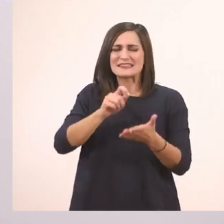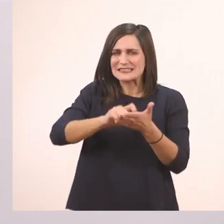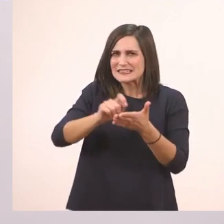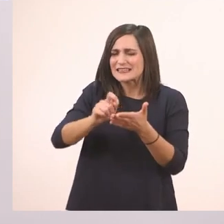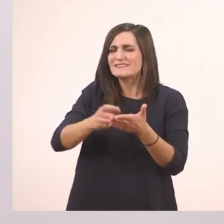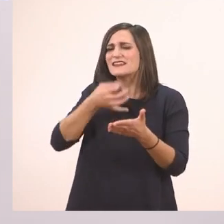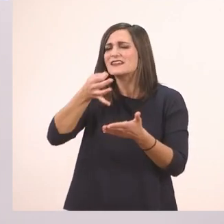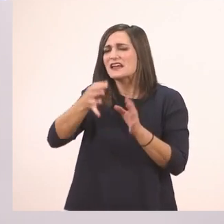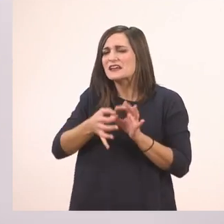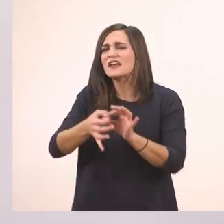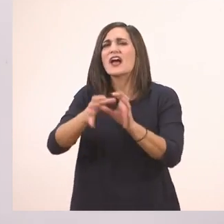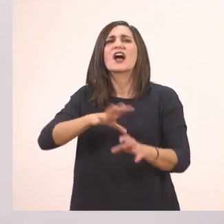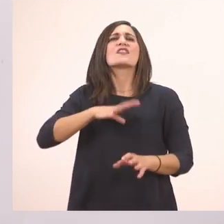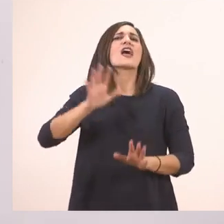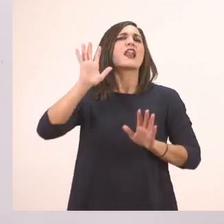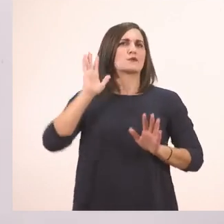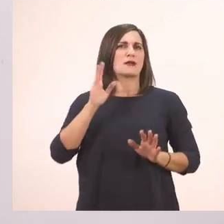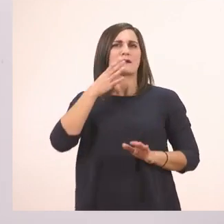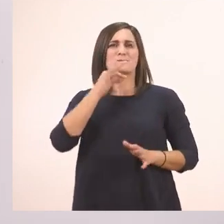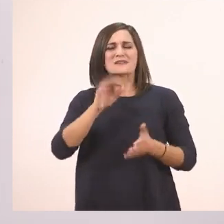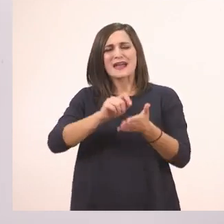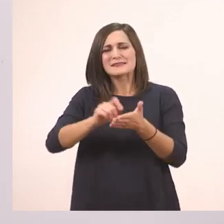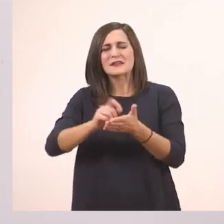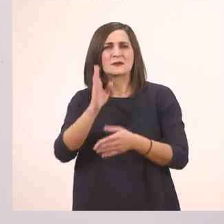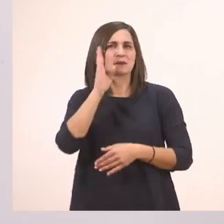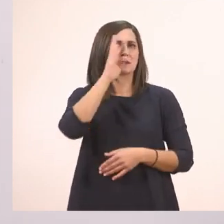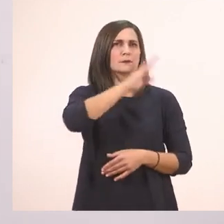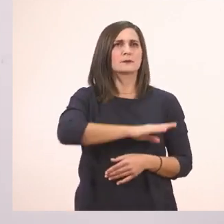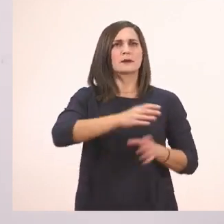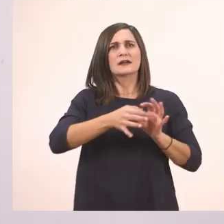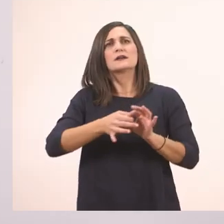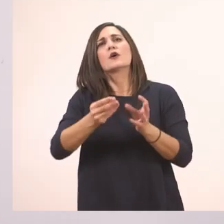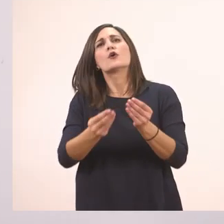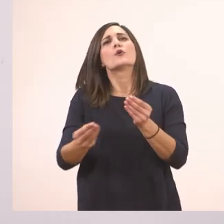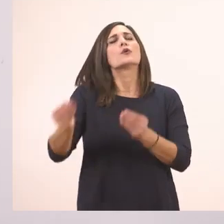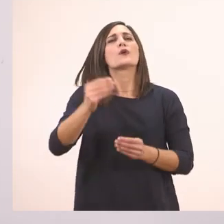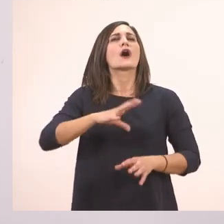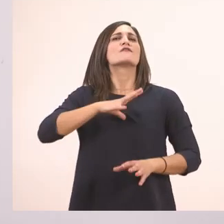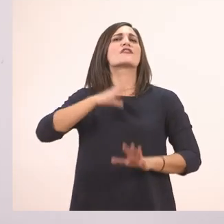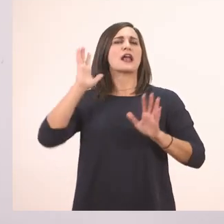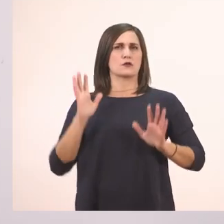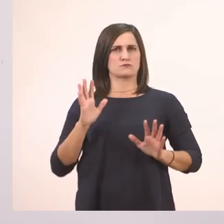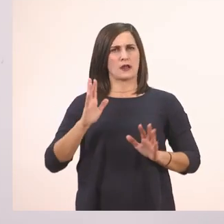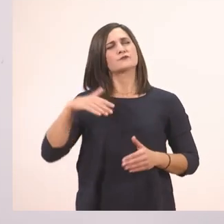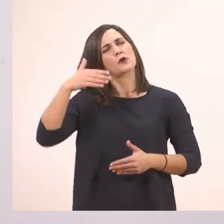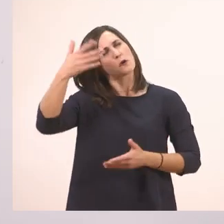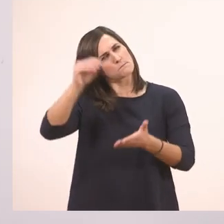Γι' αυτό λέμε το αποσιωπούμε, δεν το λέμε. Αποσιωπητικά. Θα τα συναντήσουμε κι αργότερα πολλές φορές.